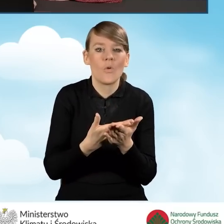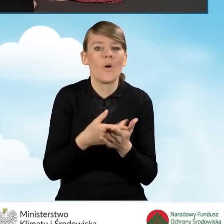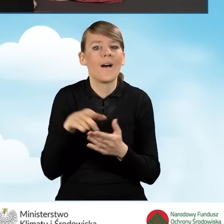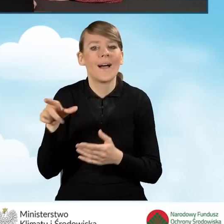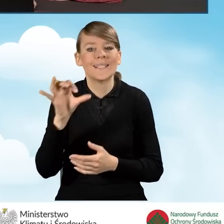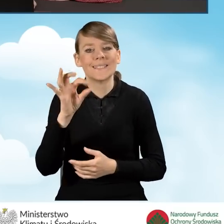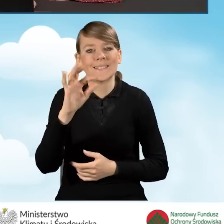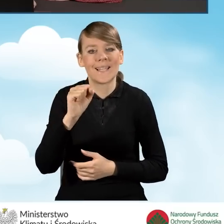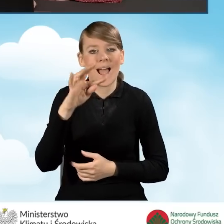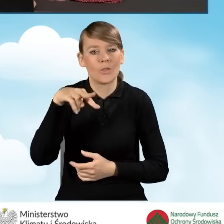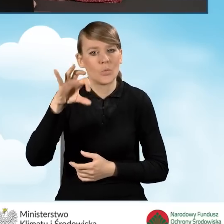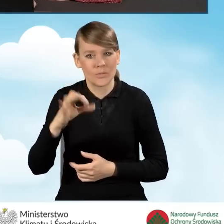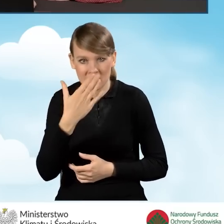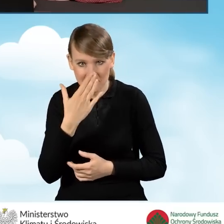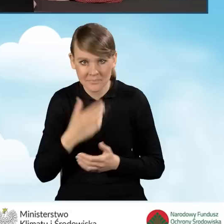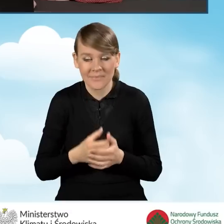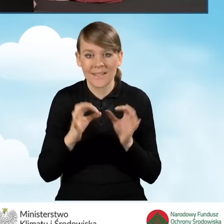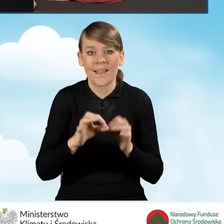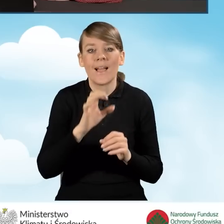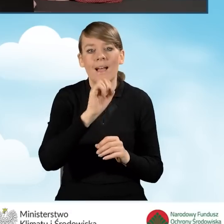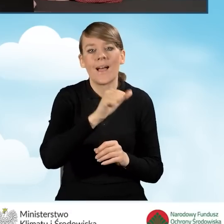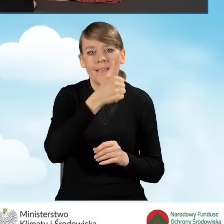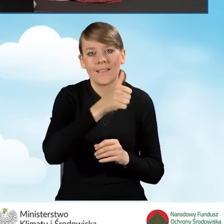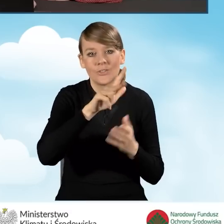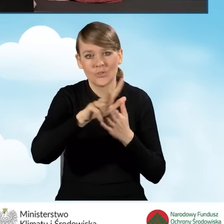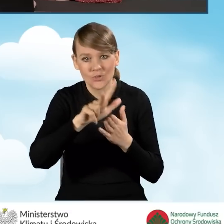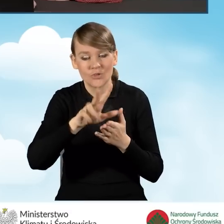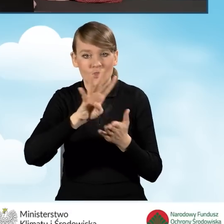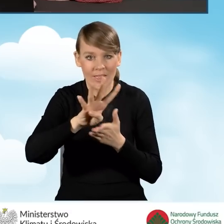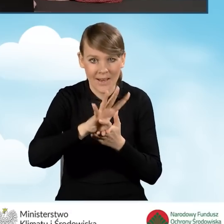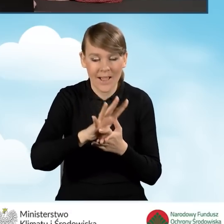W tym momencie w polu A1.13, A1.14 musimy przedstawić,